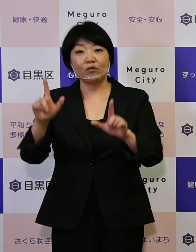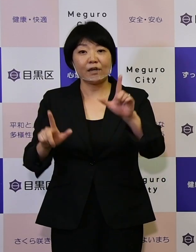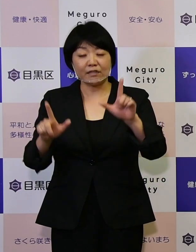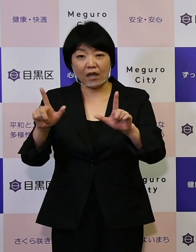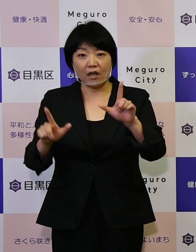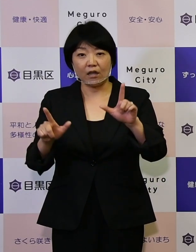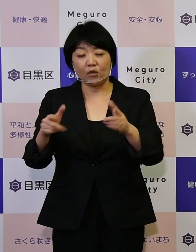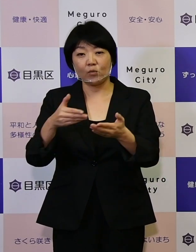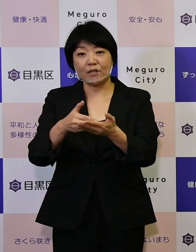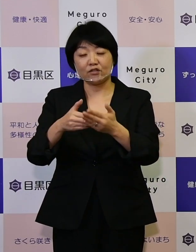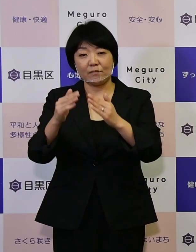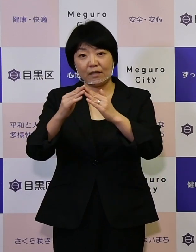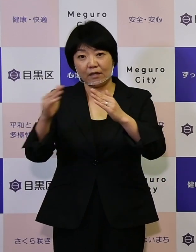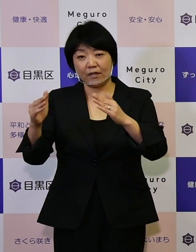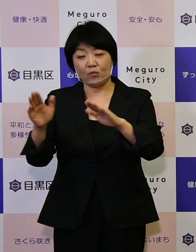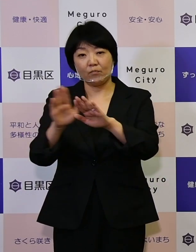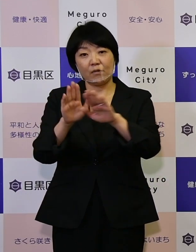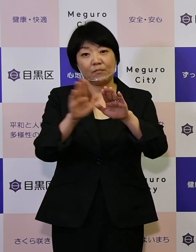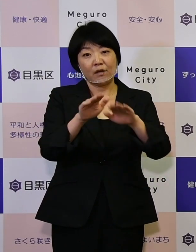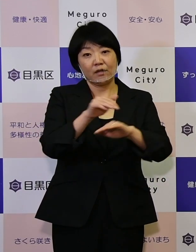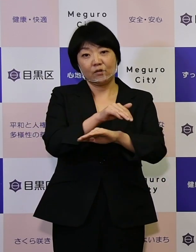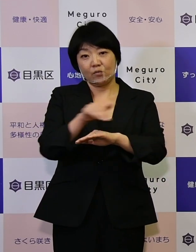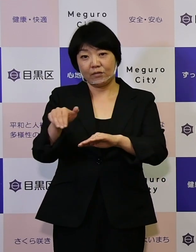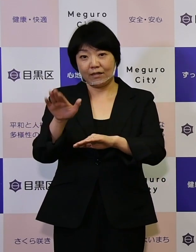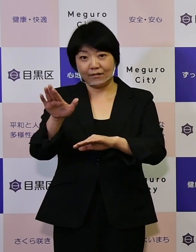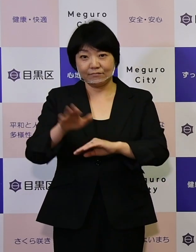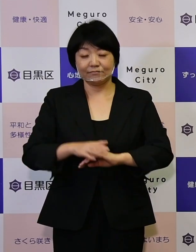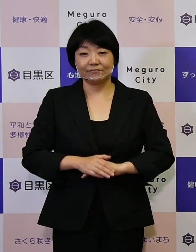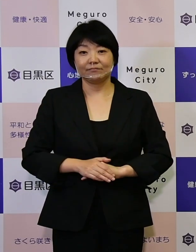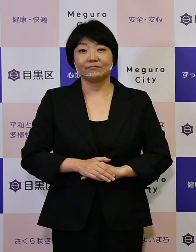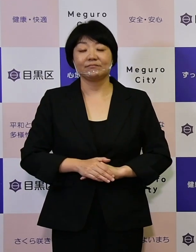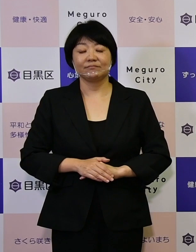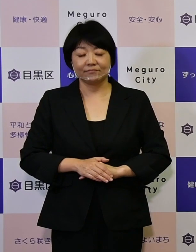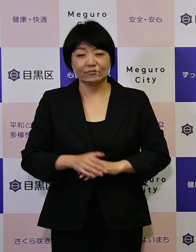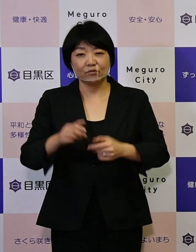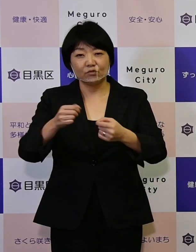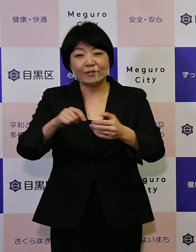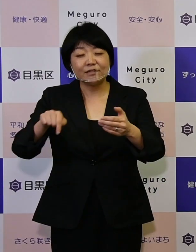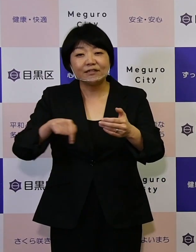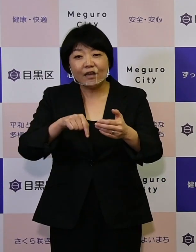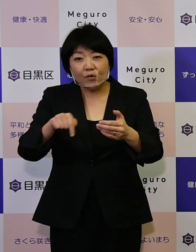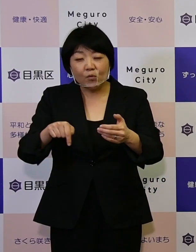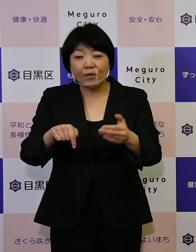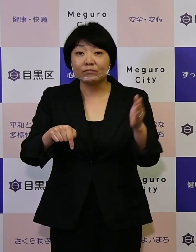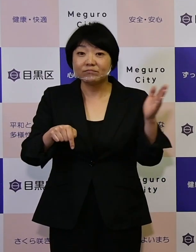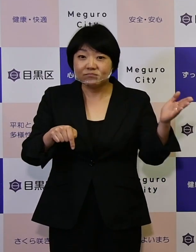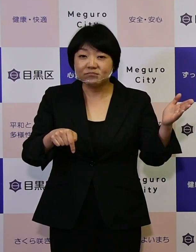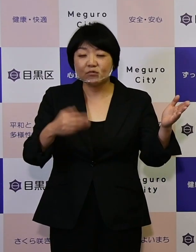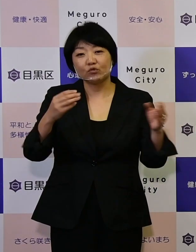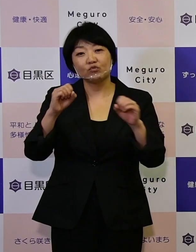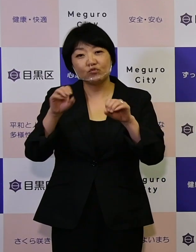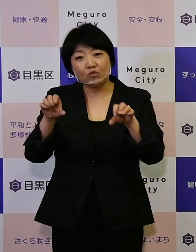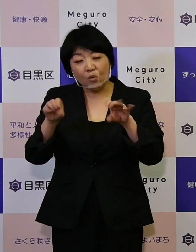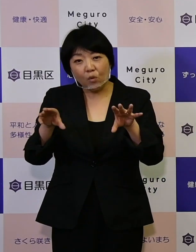説明会を予定しております。 詳細はこの区報ですとかホームページを